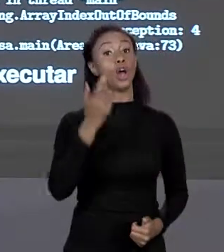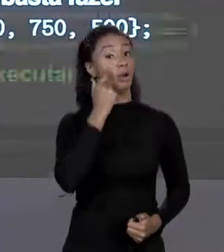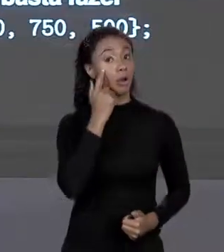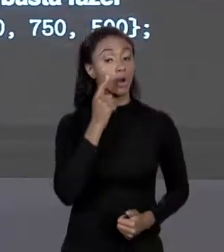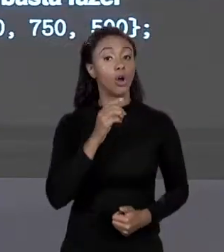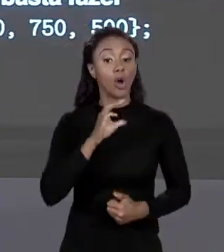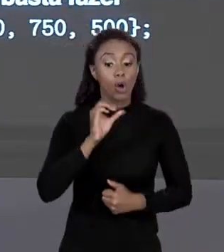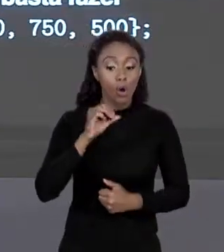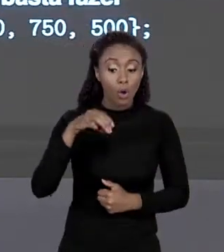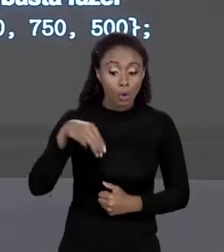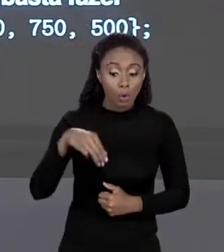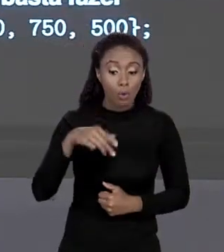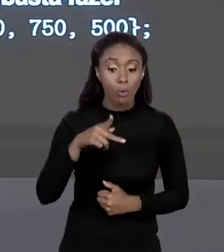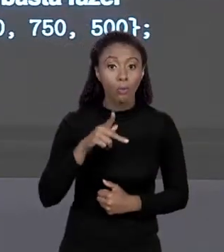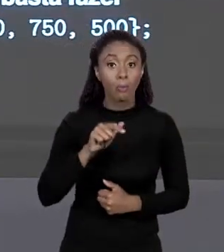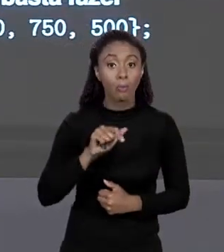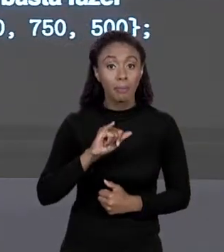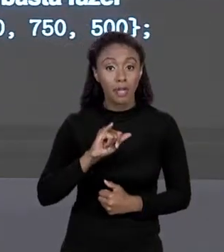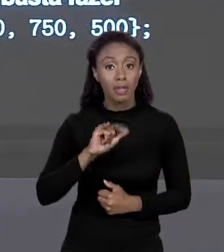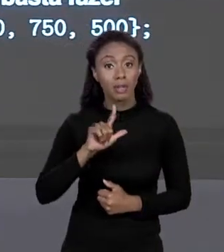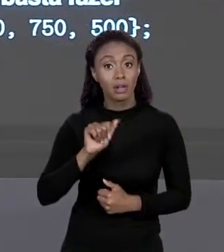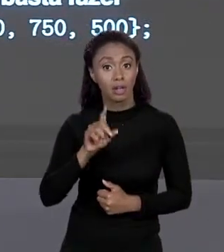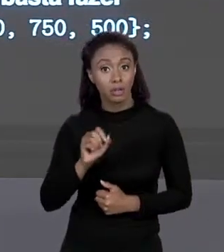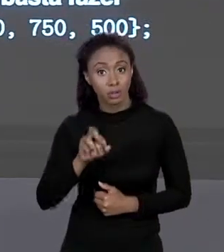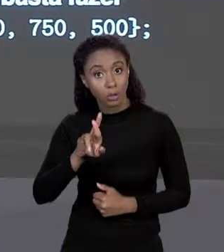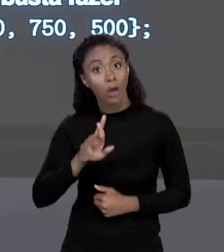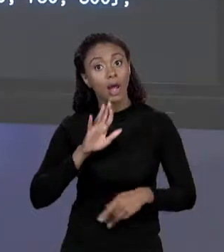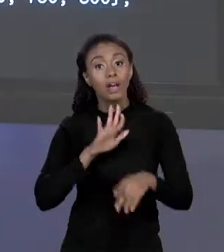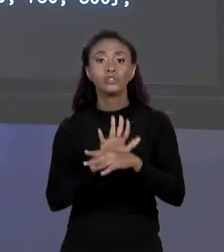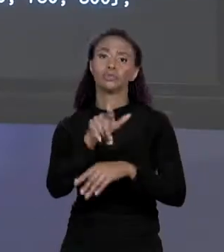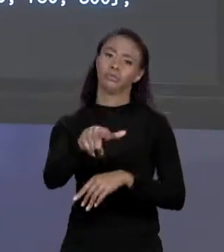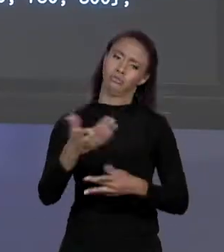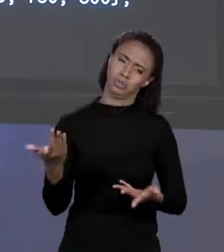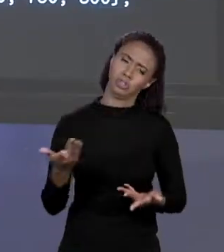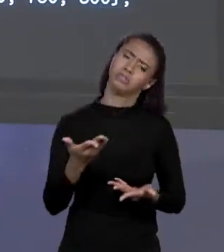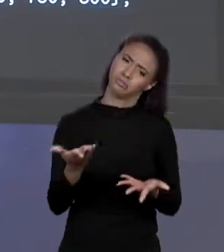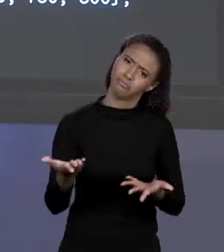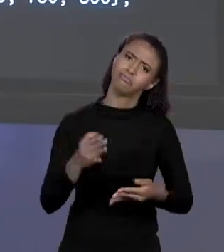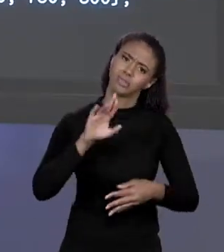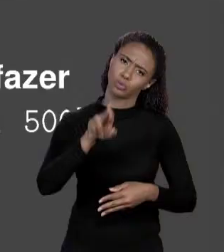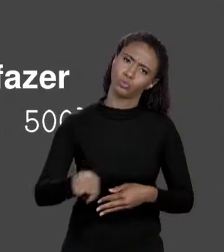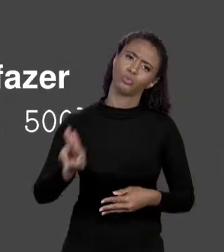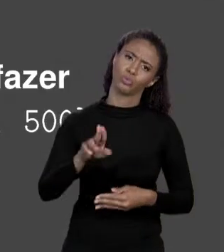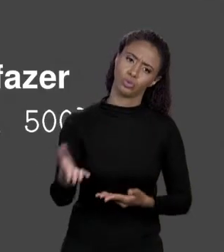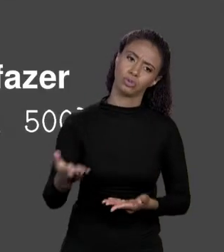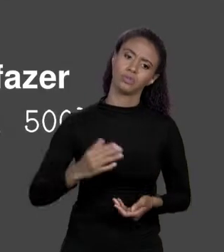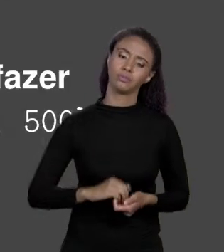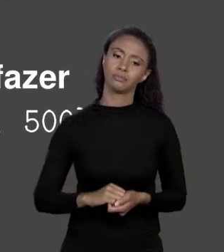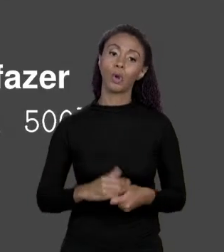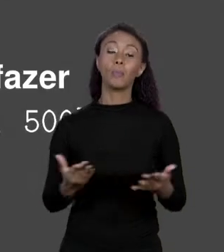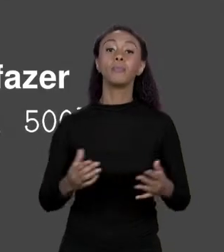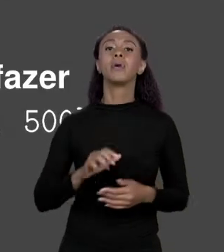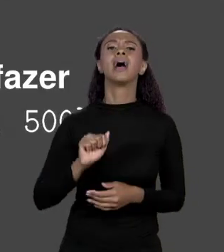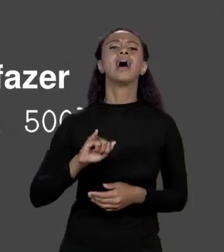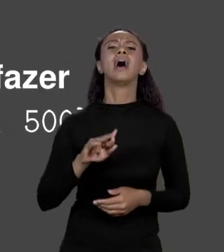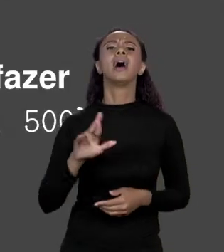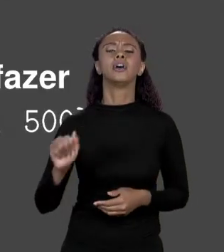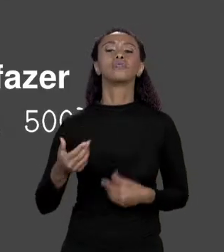PARA AJUDAR VOCÊS PESSOAL! E COMO A GENTE DÁ UM NOVO VALOR UM ELEMENTO DO ARRANJO? ONDE VOCÊ QUER POR O ELEMENTO E